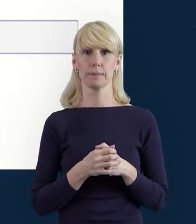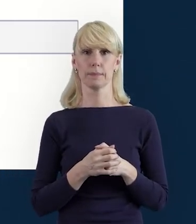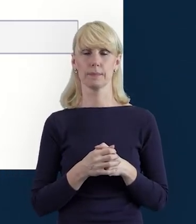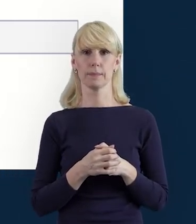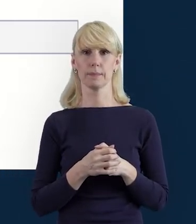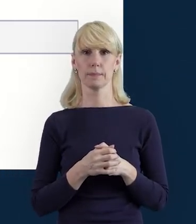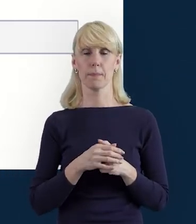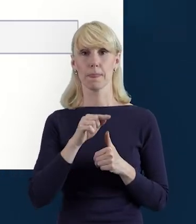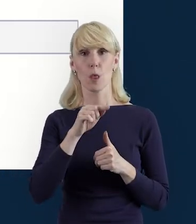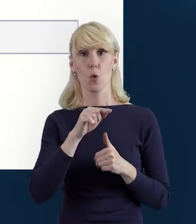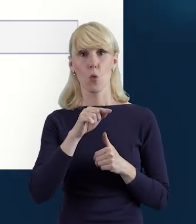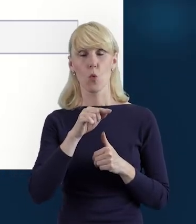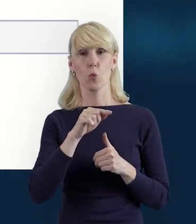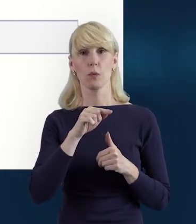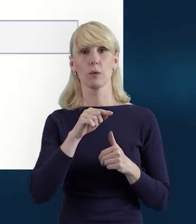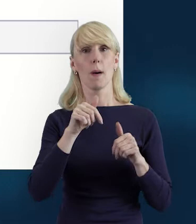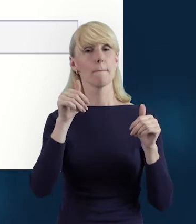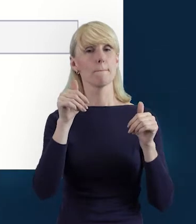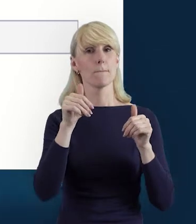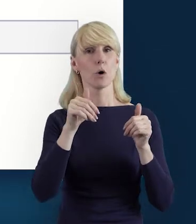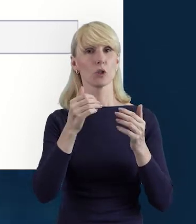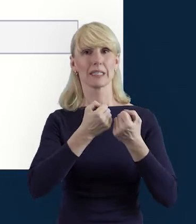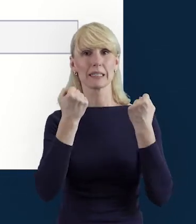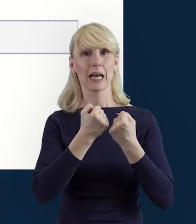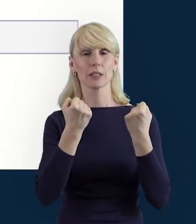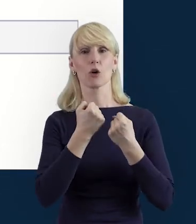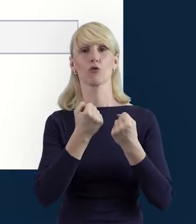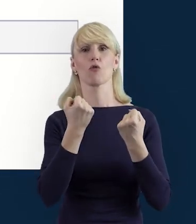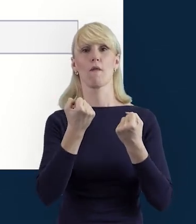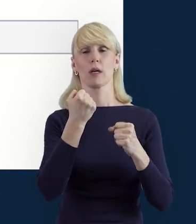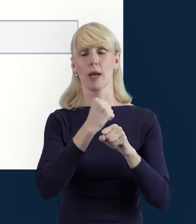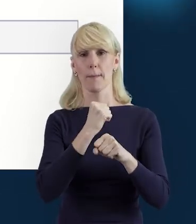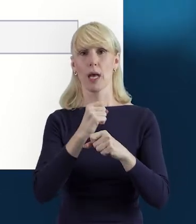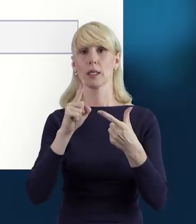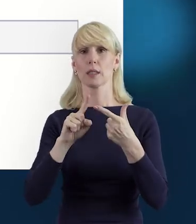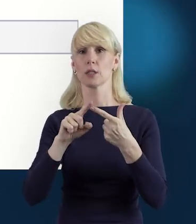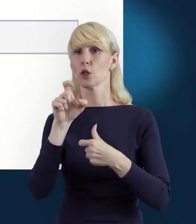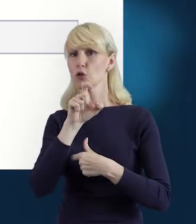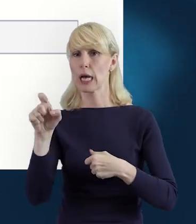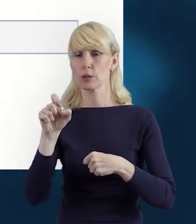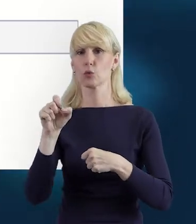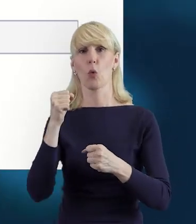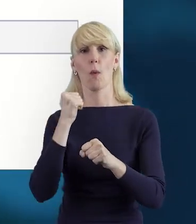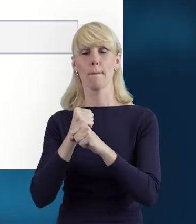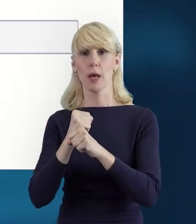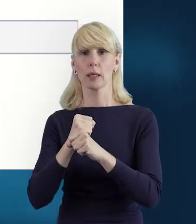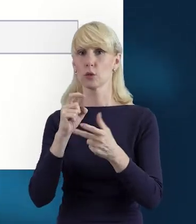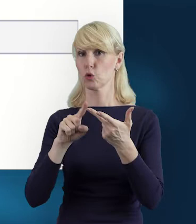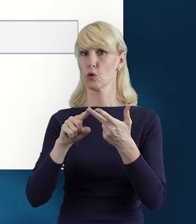Dane dotyczące formy zaangażowania, wymiaru czasu pracy, czy okresu,